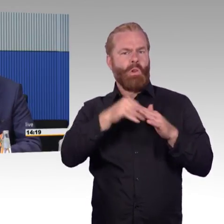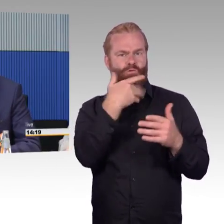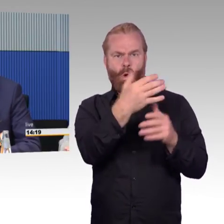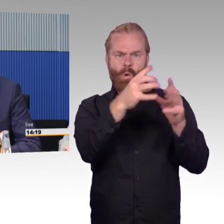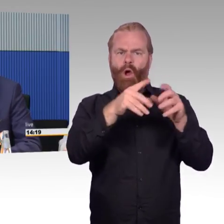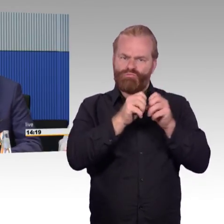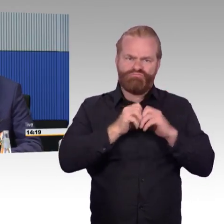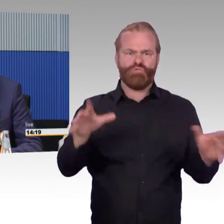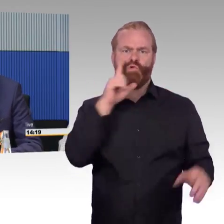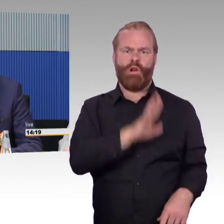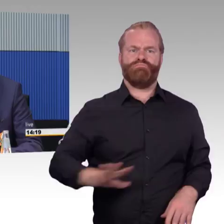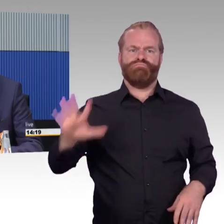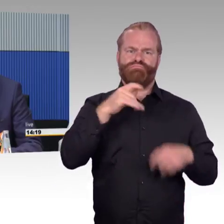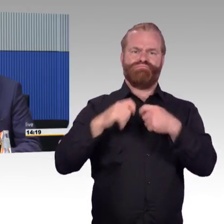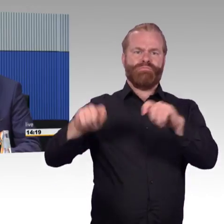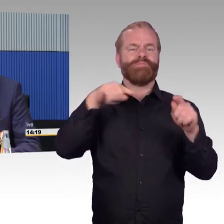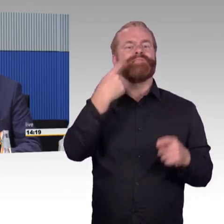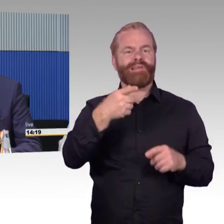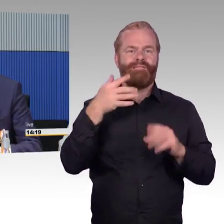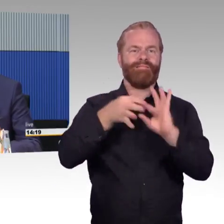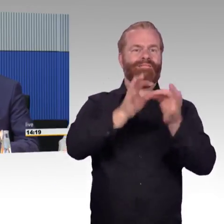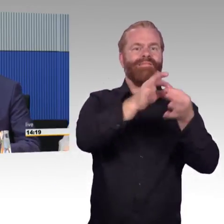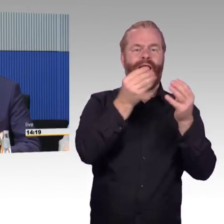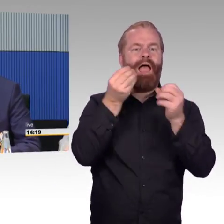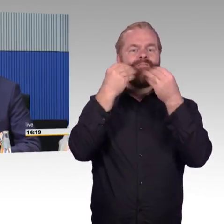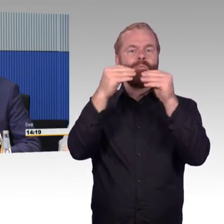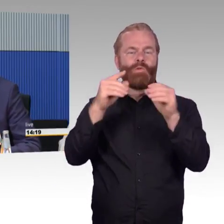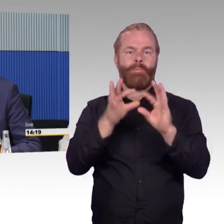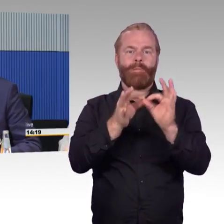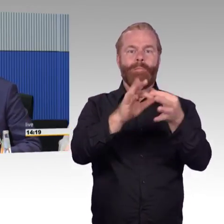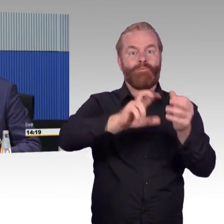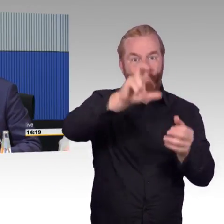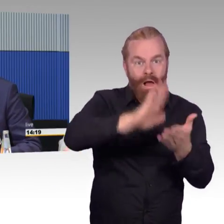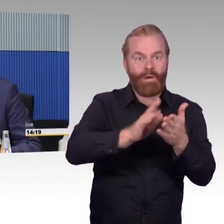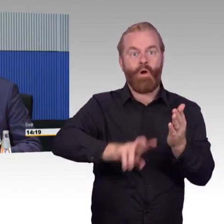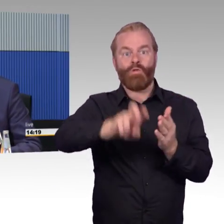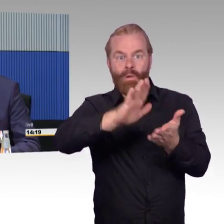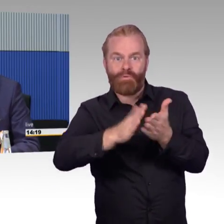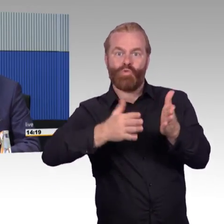Unterstützungen geben. Aber auch das ist ein Thema, die sind natürlich meistens irgendwo in den Zentralen